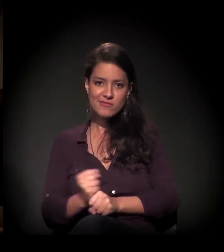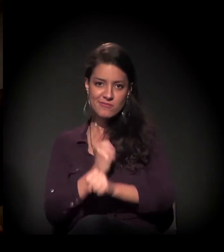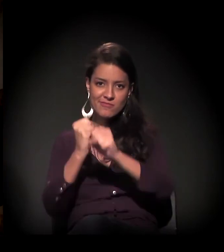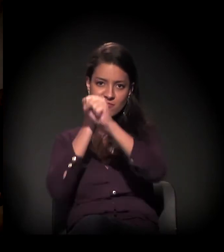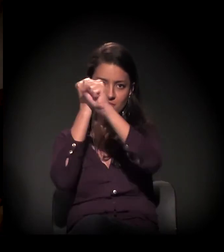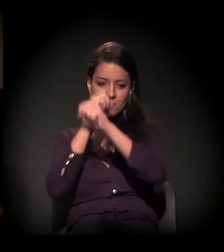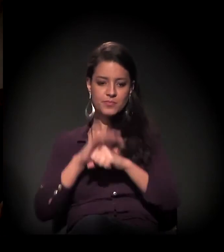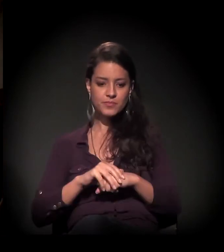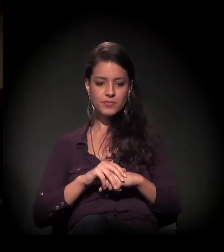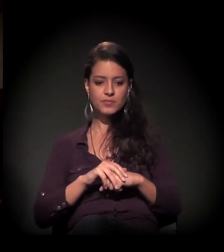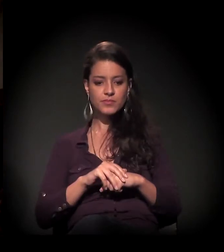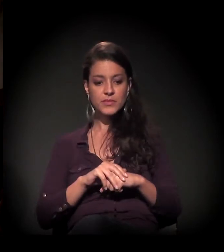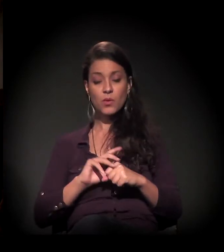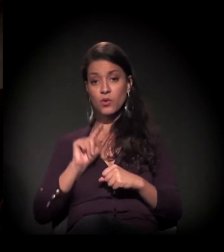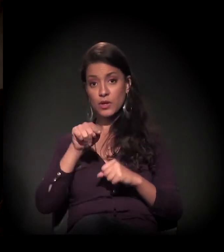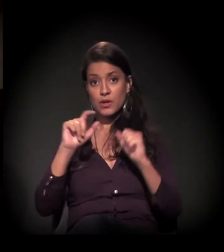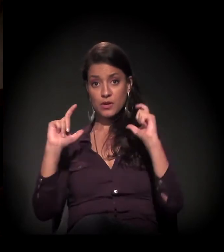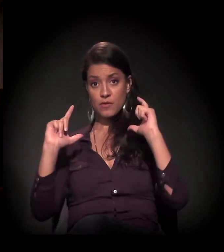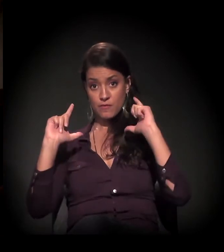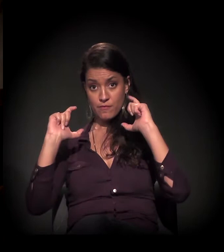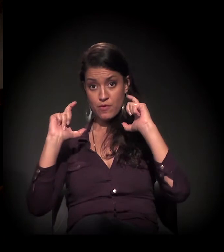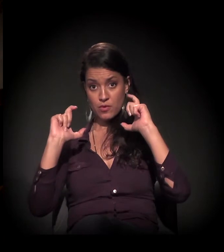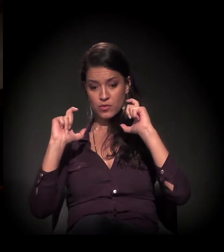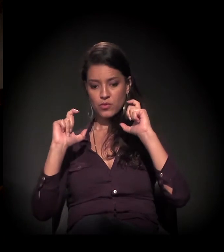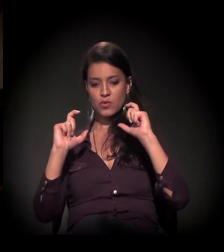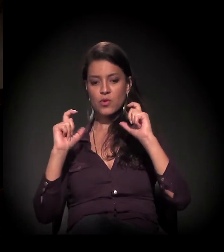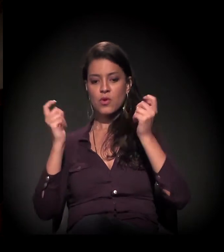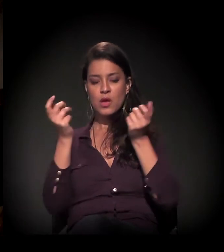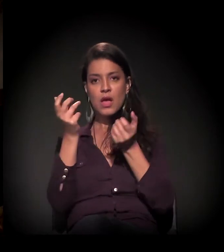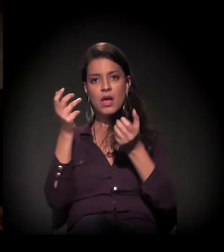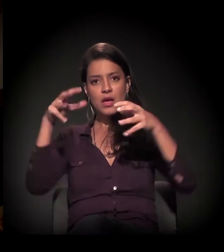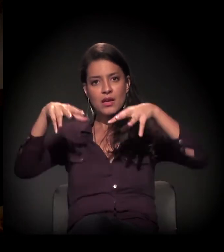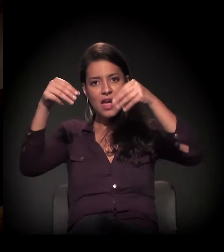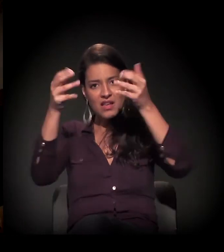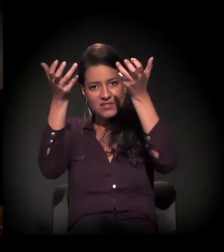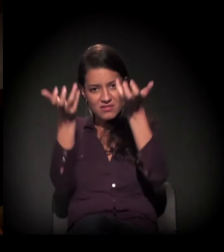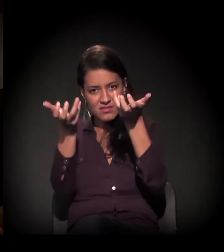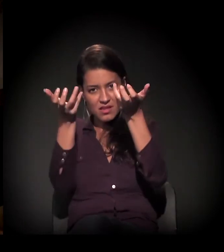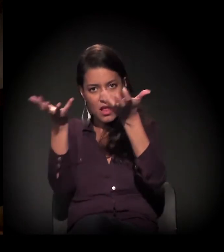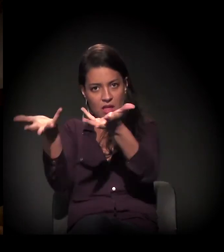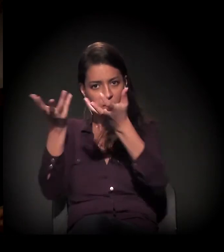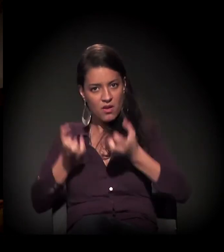Isto é o castelinho como vocês receberam? É, como nós o recebemos.